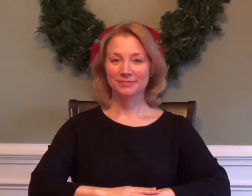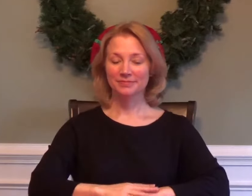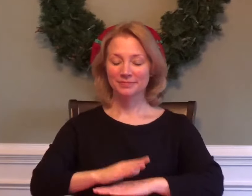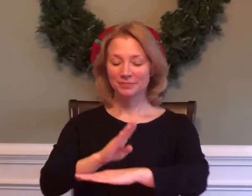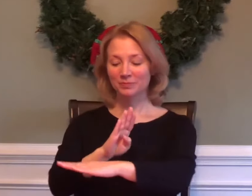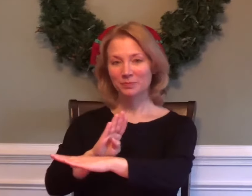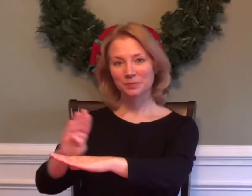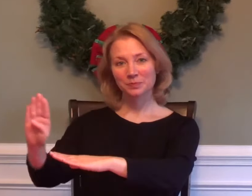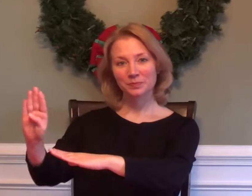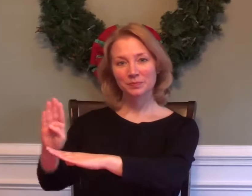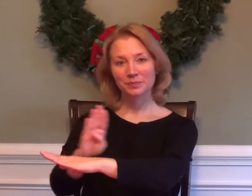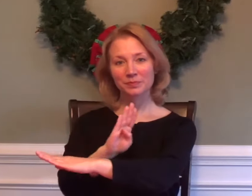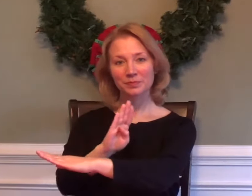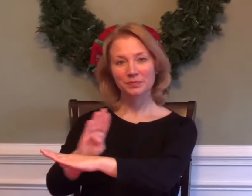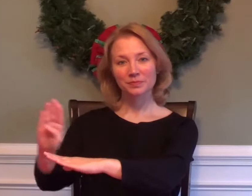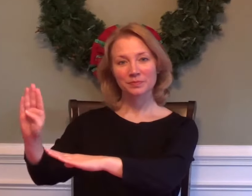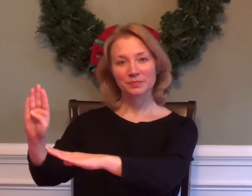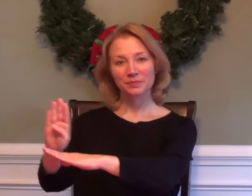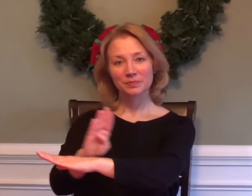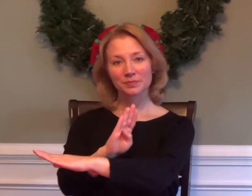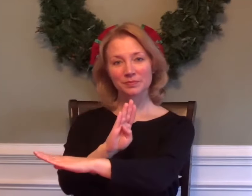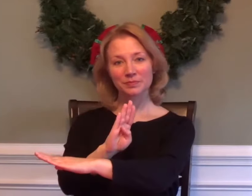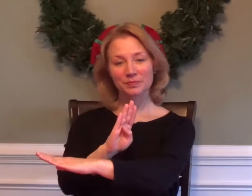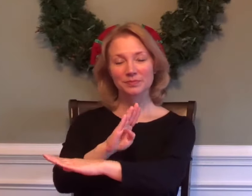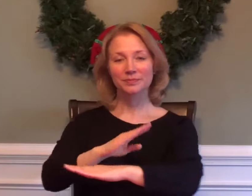BUSINESS